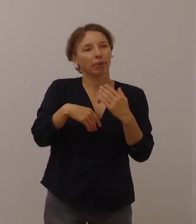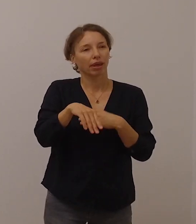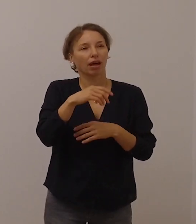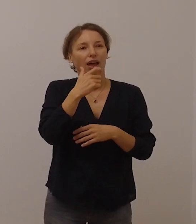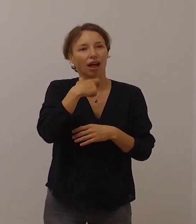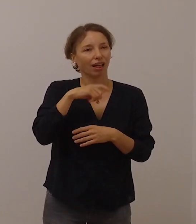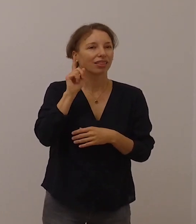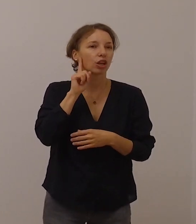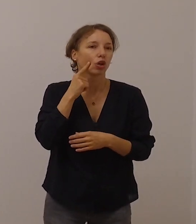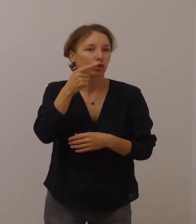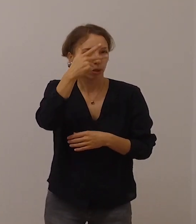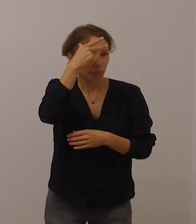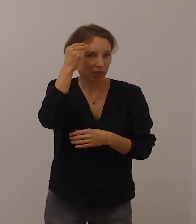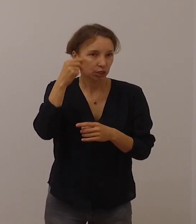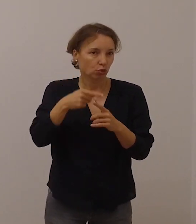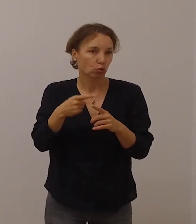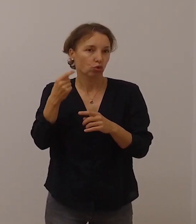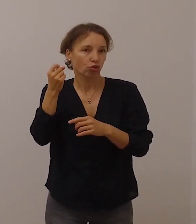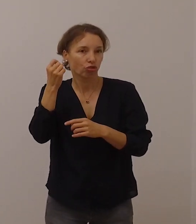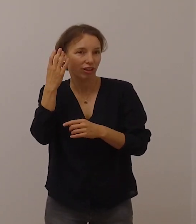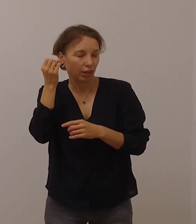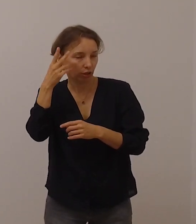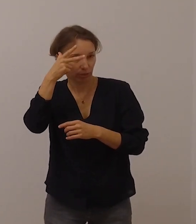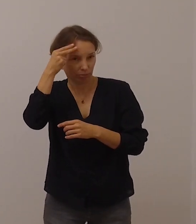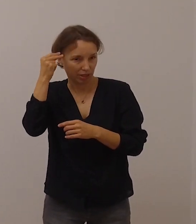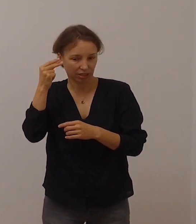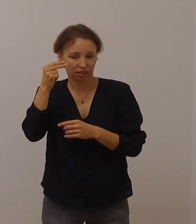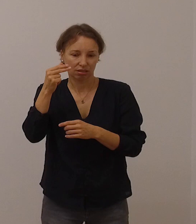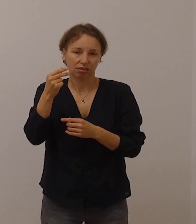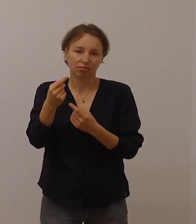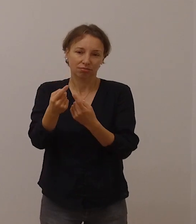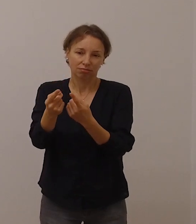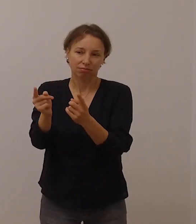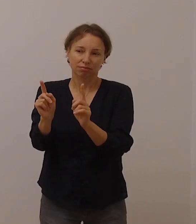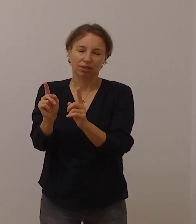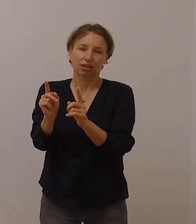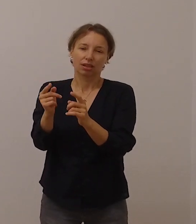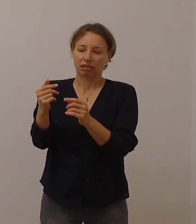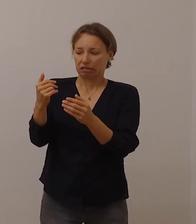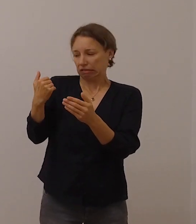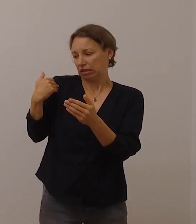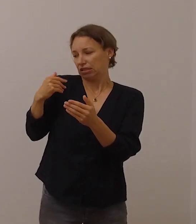dass es in den vergangenen Monaten verstärkt Erfahrungen von Einsamkeit gegeben hat.